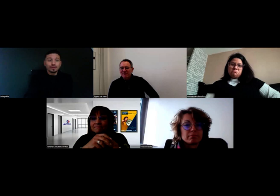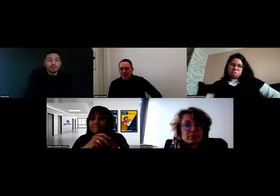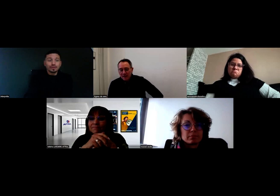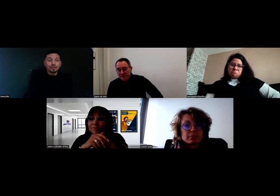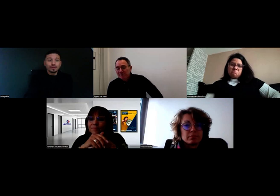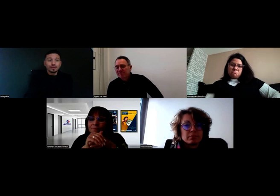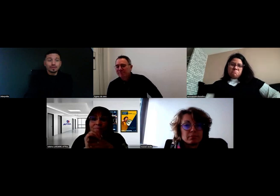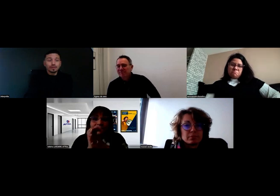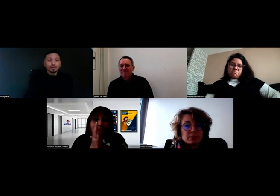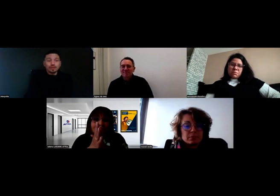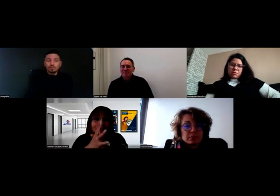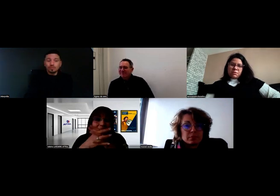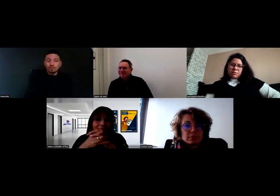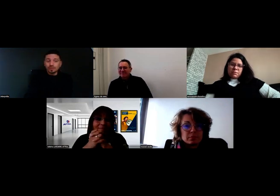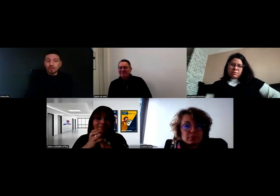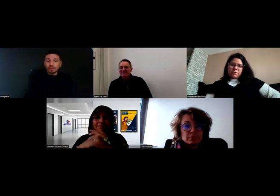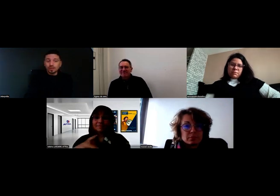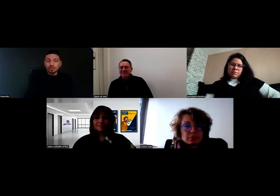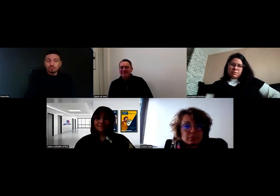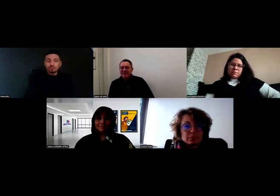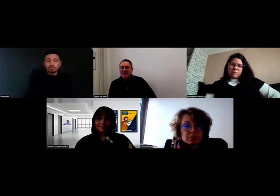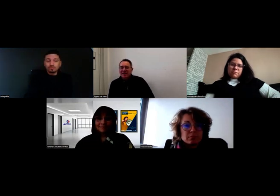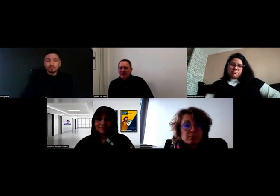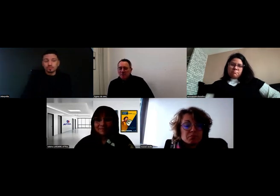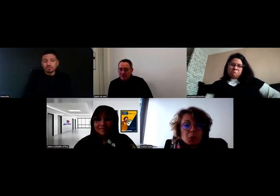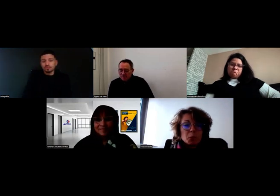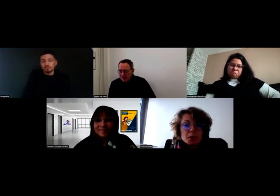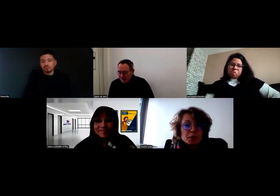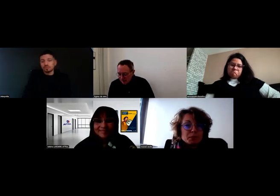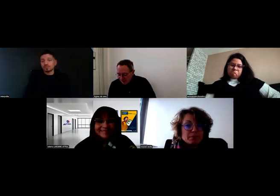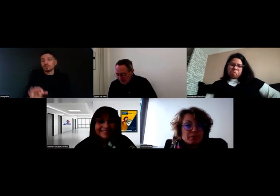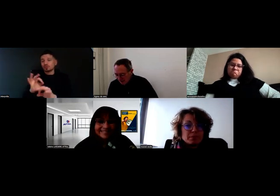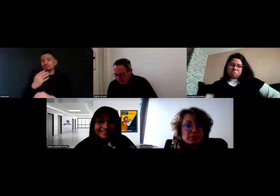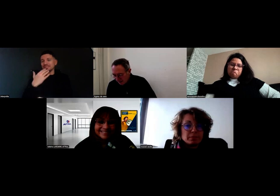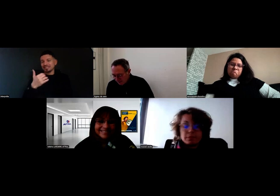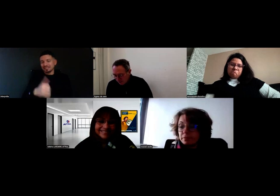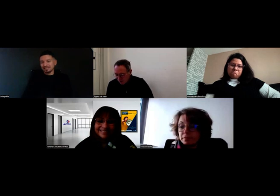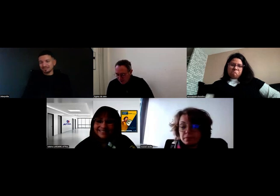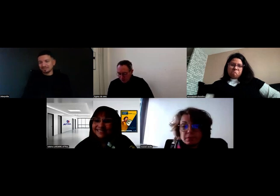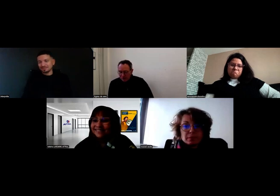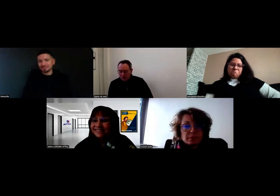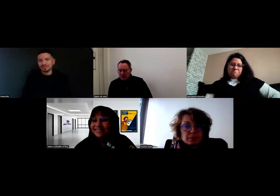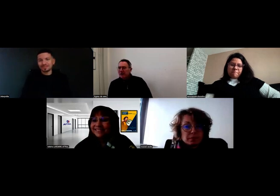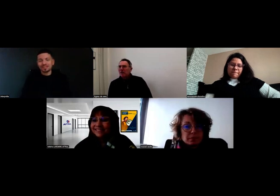C'est super, dit Aurore. C'est une bonne stratégie. Merci. Merci Mme Roussel pour votre témoignage.